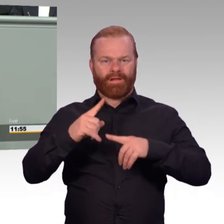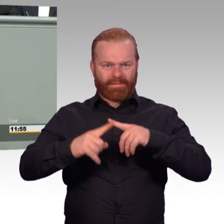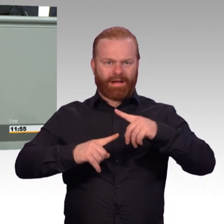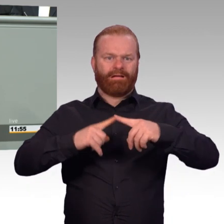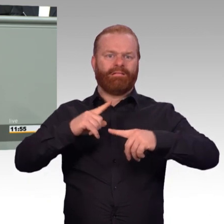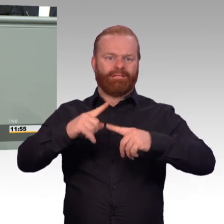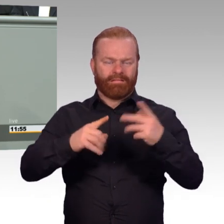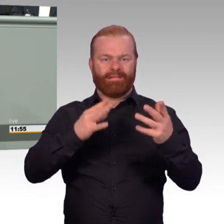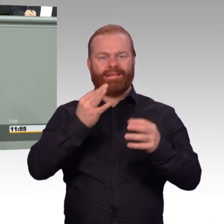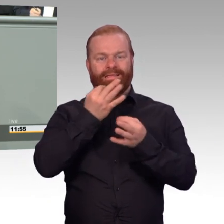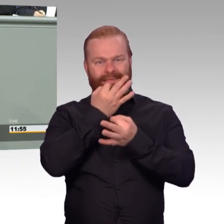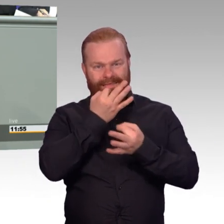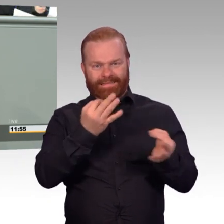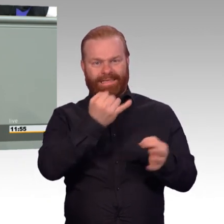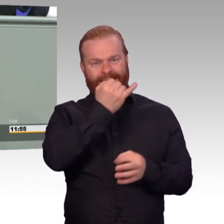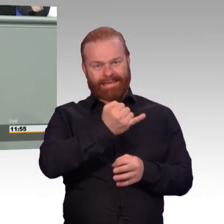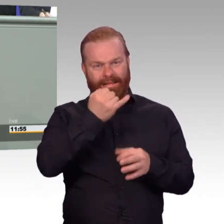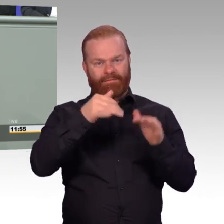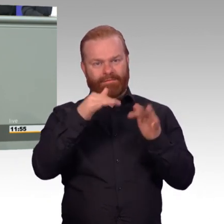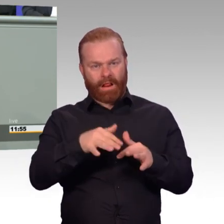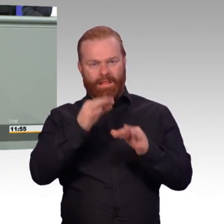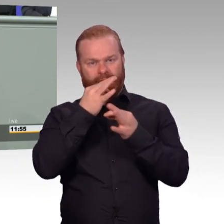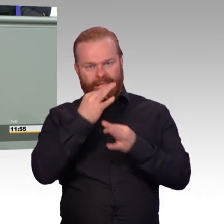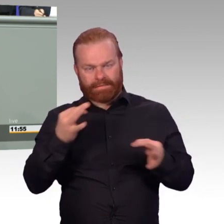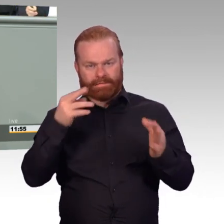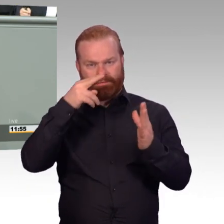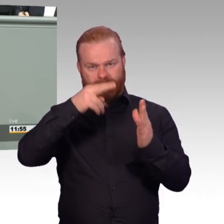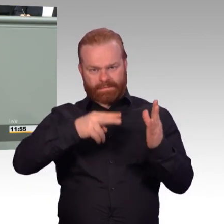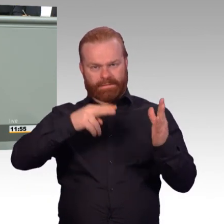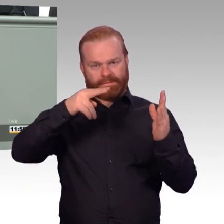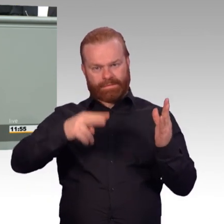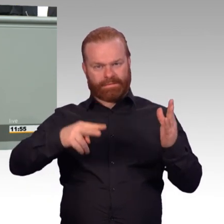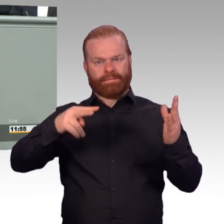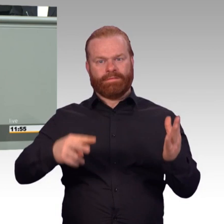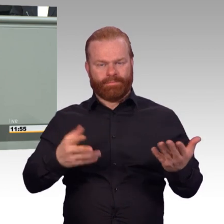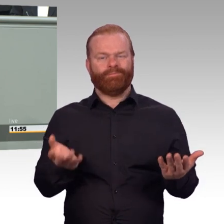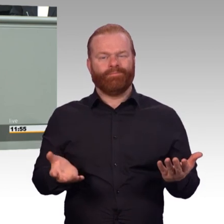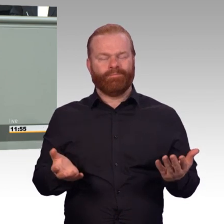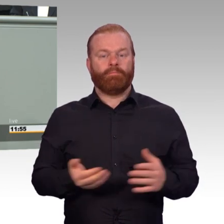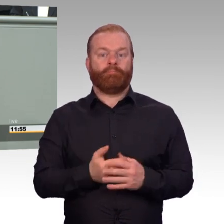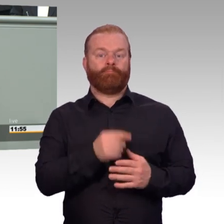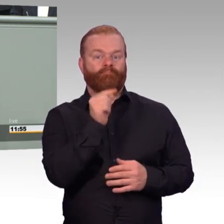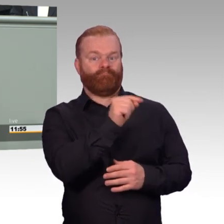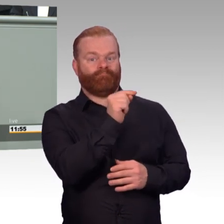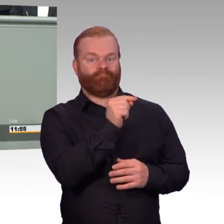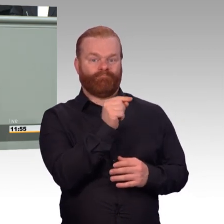dass bei einsatzgleichen Verpflichtungen ab Gefährdungsstufe drei, das ist in etwa Litauen Enhanced Forward Presence,